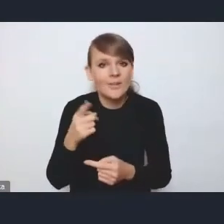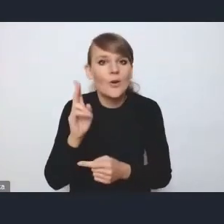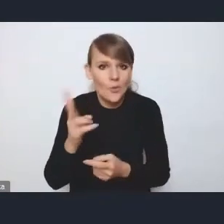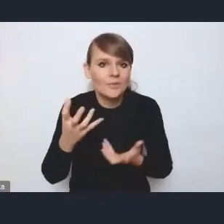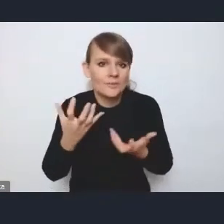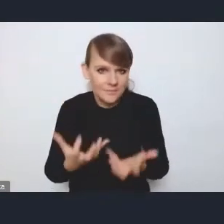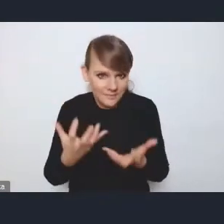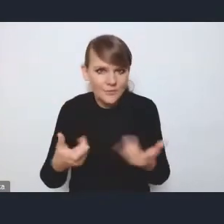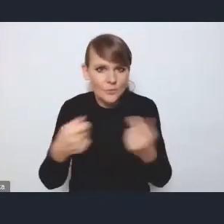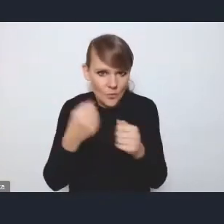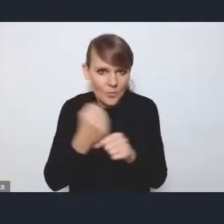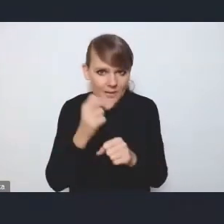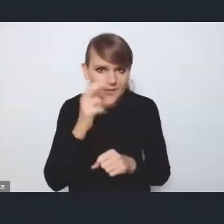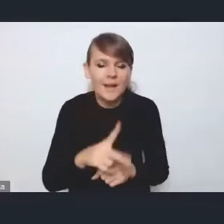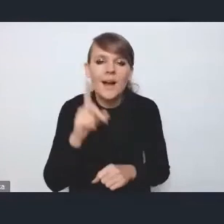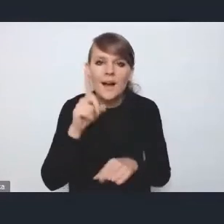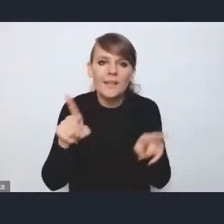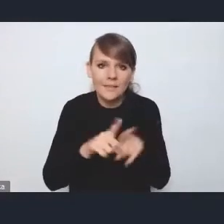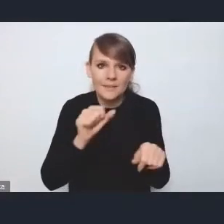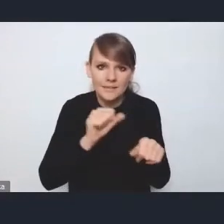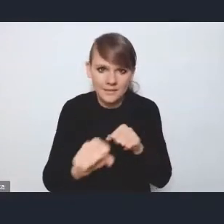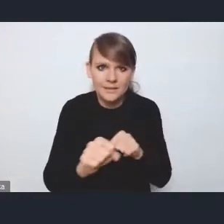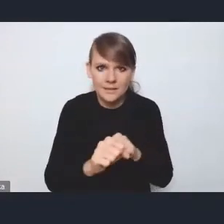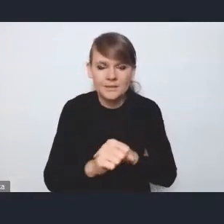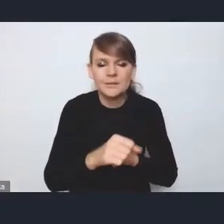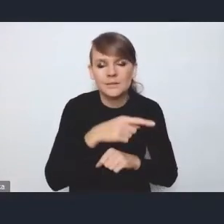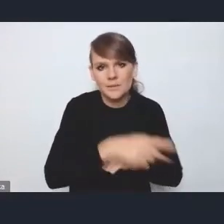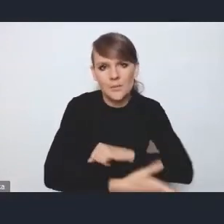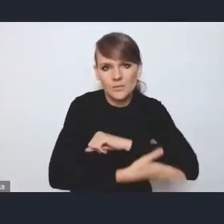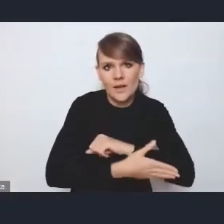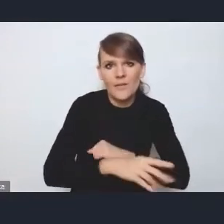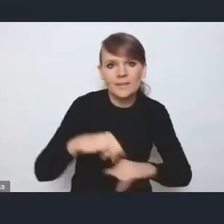ale ma ona określone też tutaj pewne ramy, zarządzeniem pana ministra,